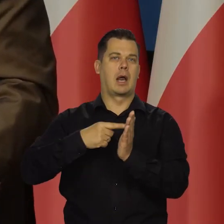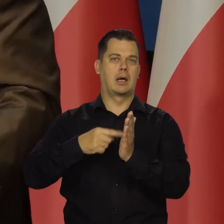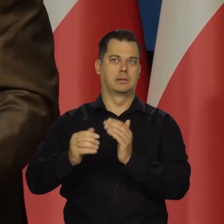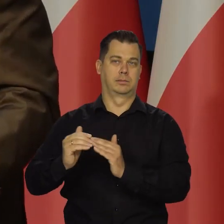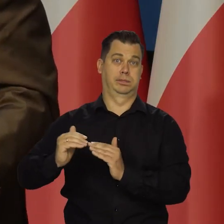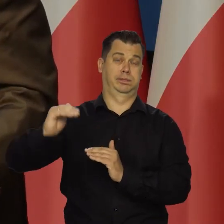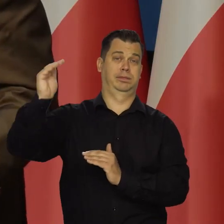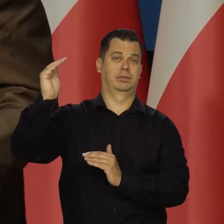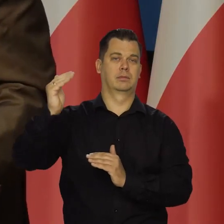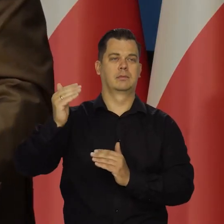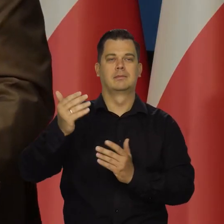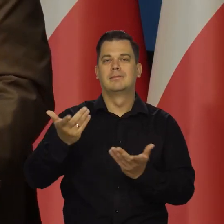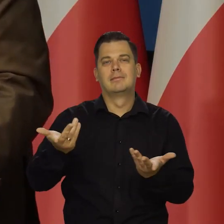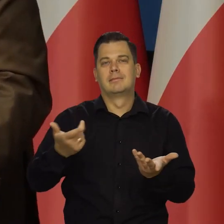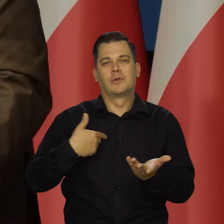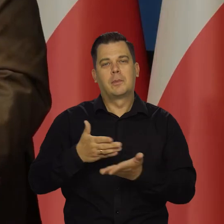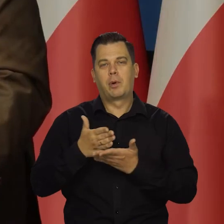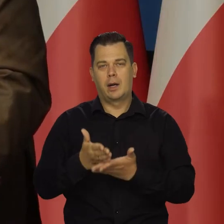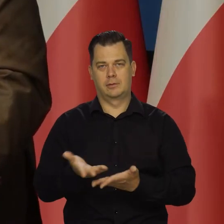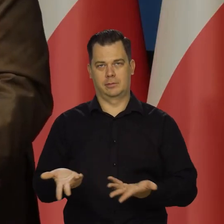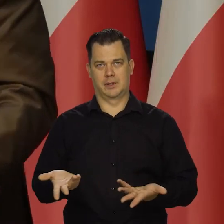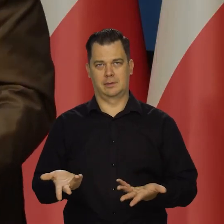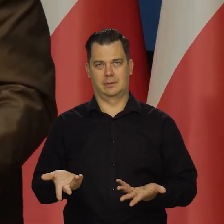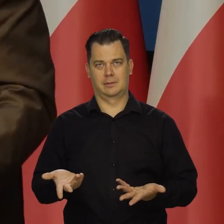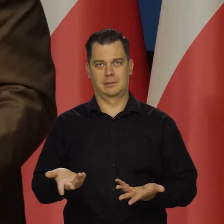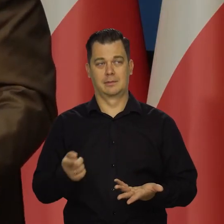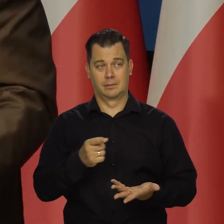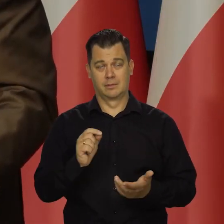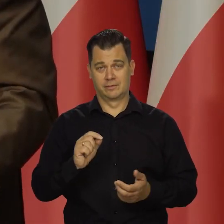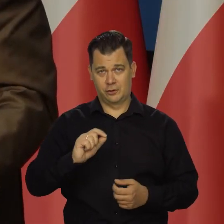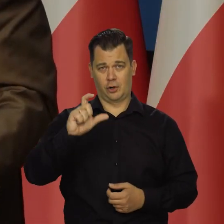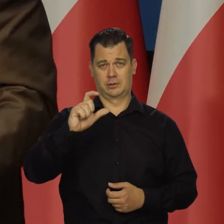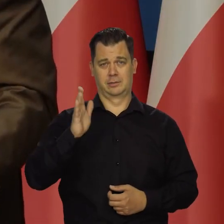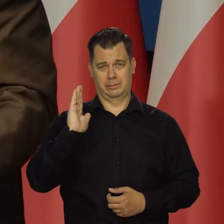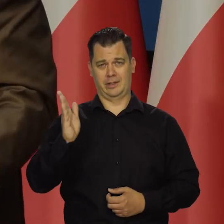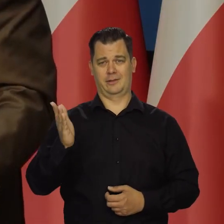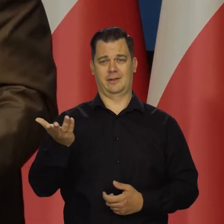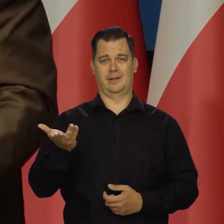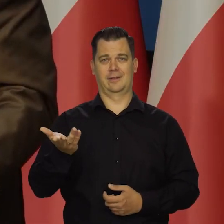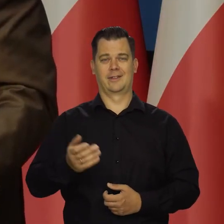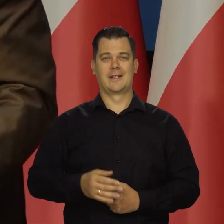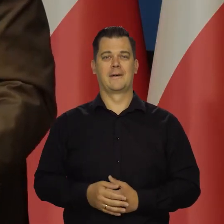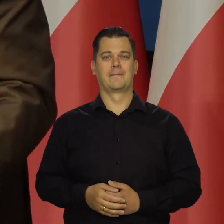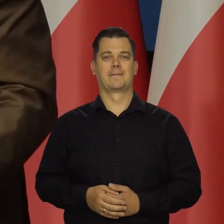to to i tak wzrost będzie tych cen surowców energetycznych. Taki wzrost, jaki będzie.